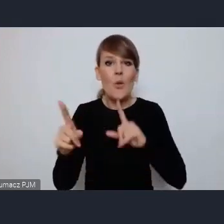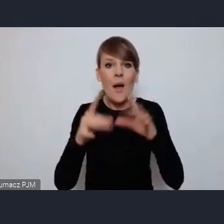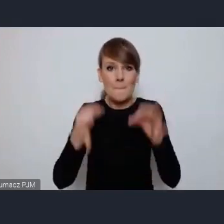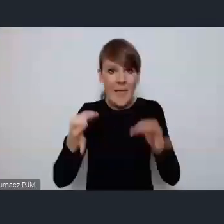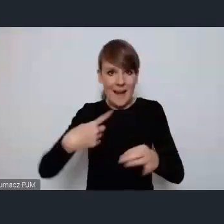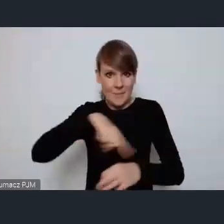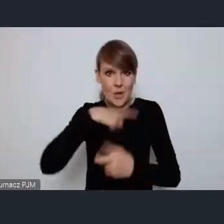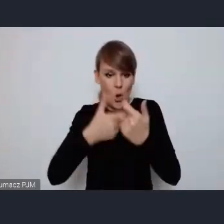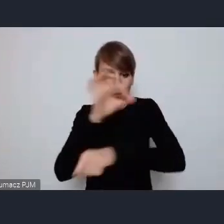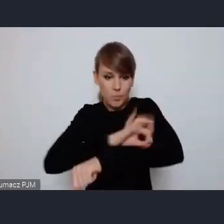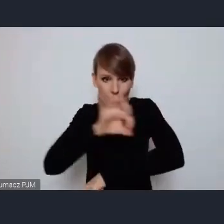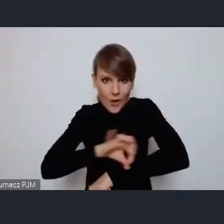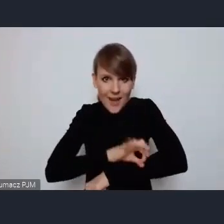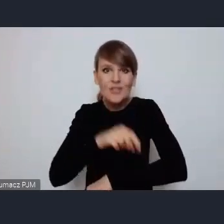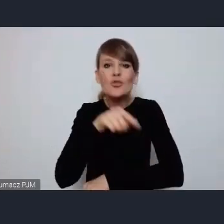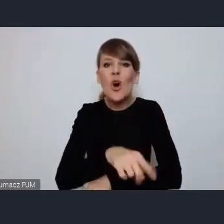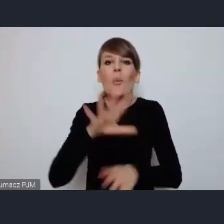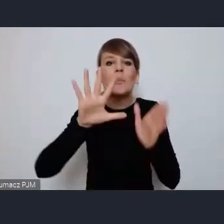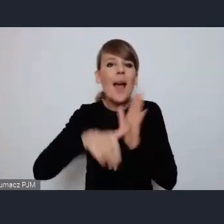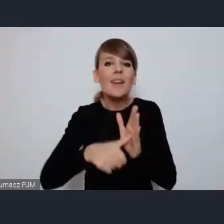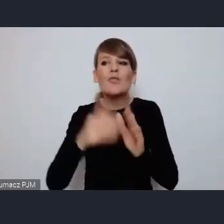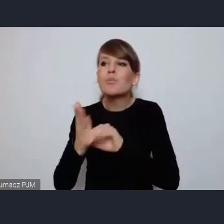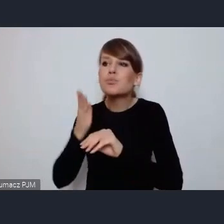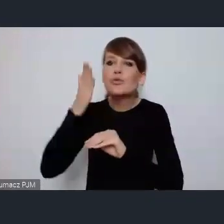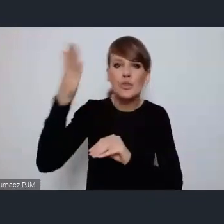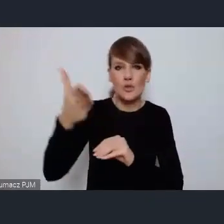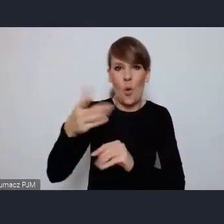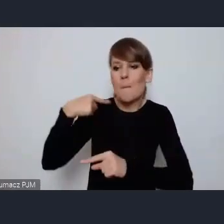dla przyszłych pokoleń i musimy je właśnie tak tak budować.